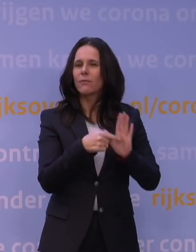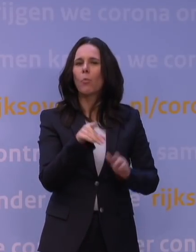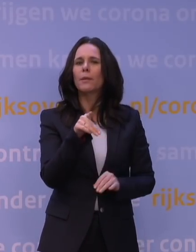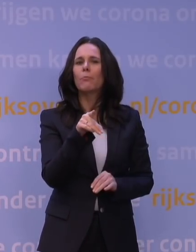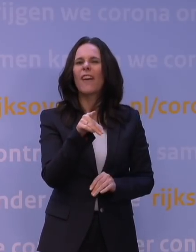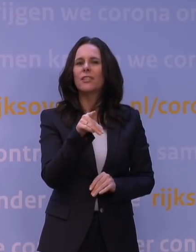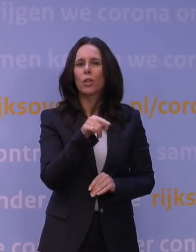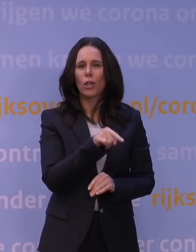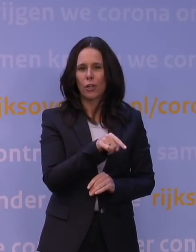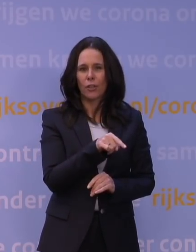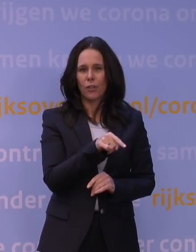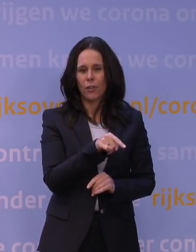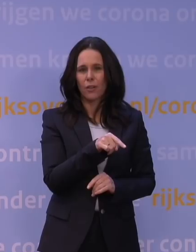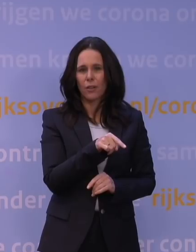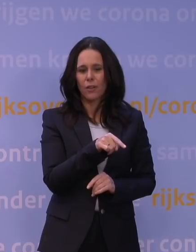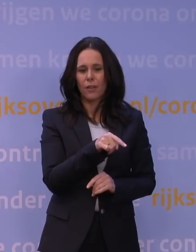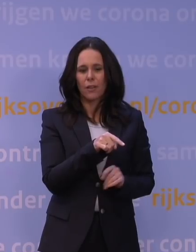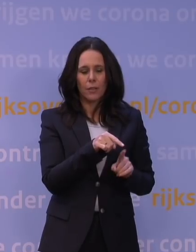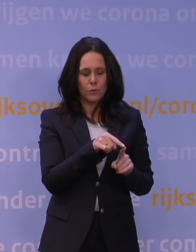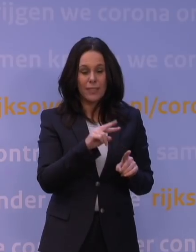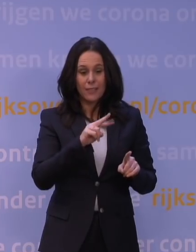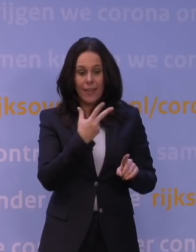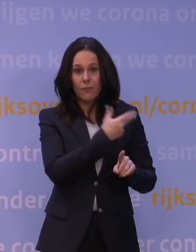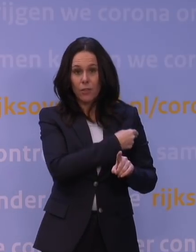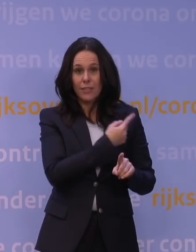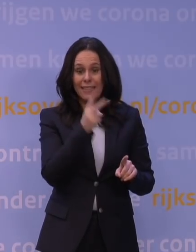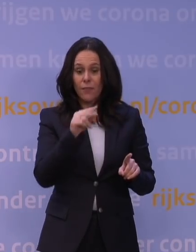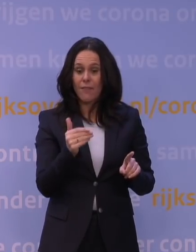dat twee weken na de tweede vaccinatie, en daar zit meteen de bottleneck,